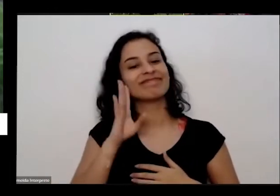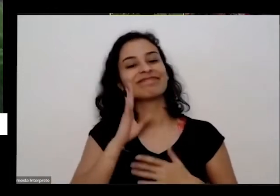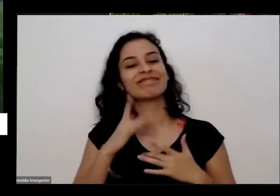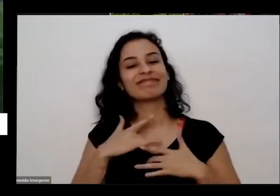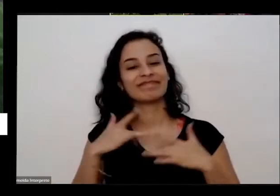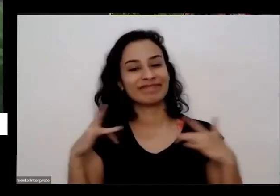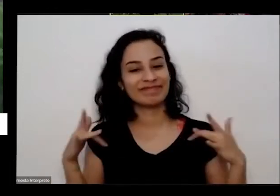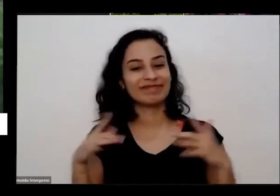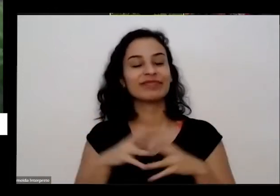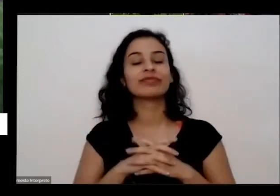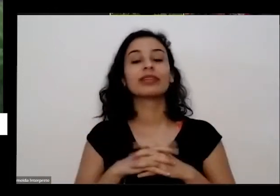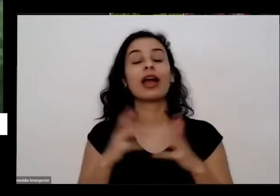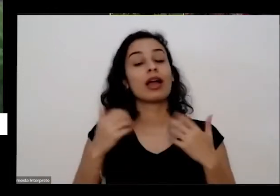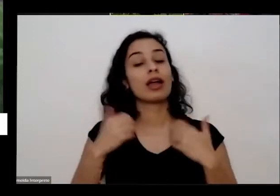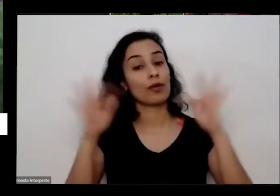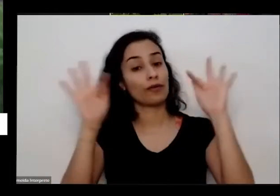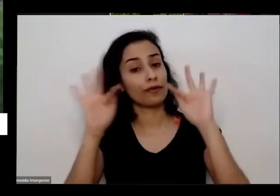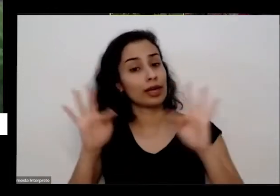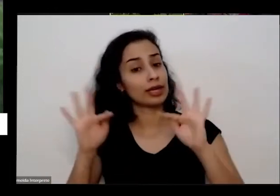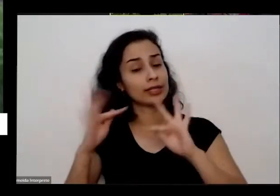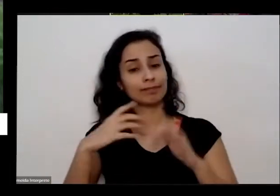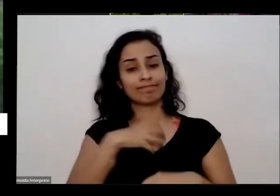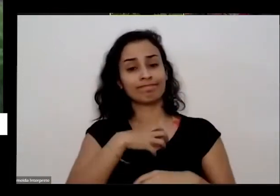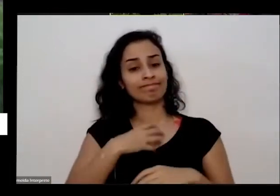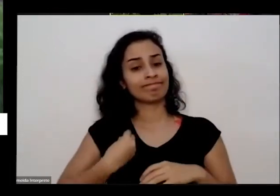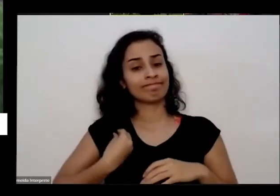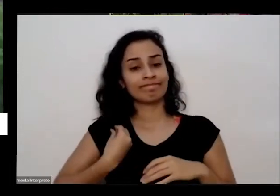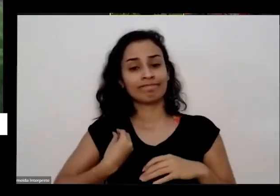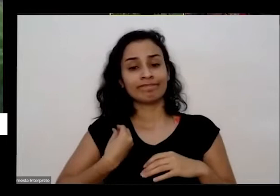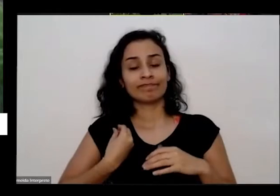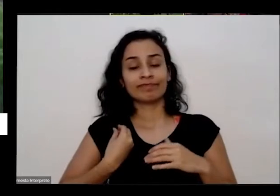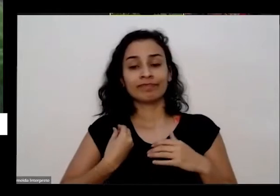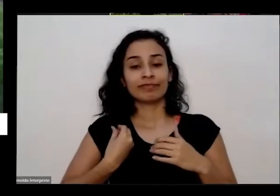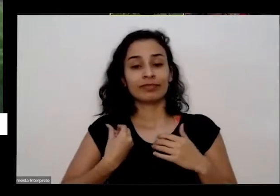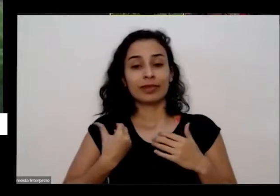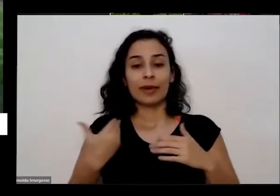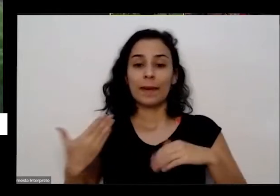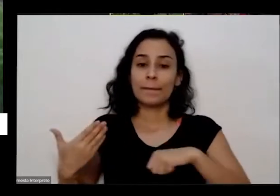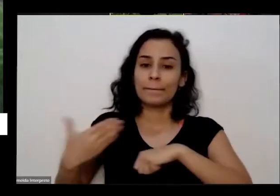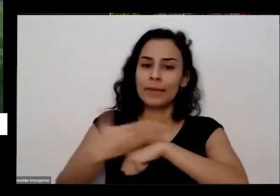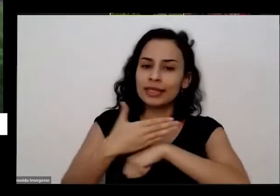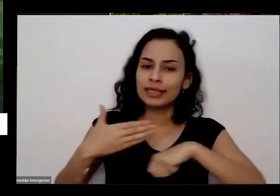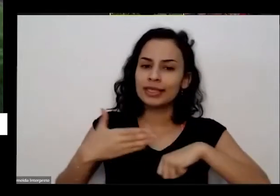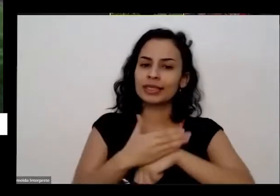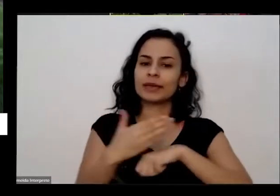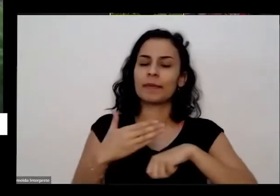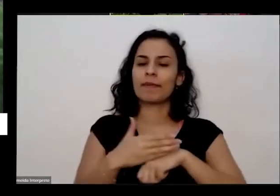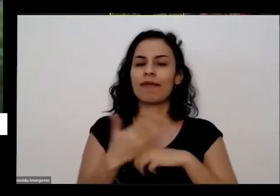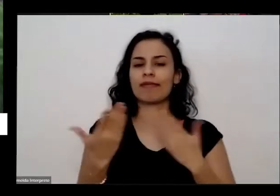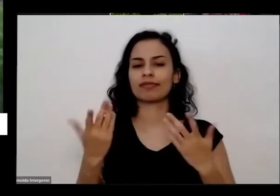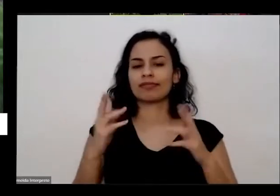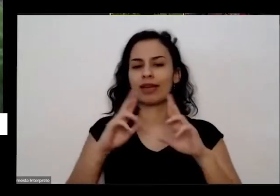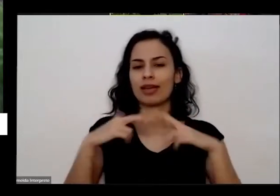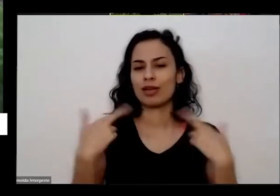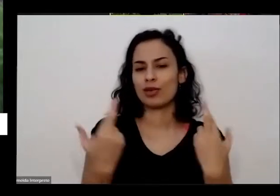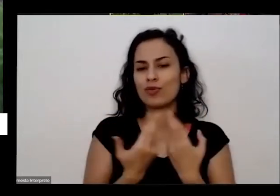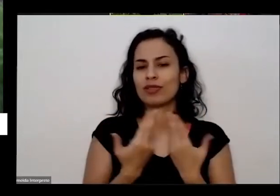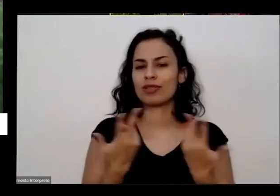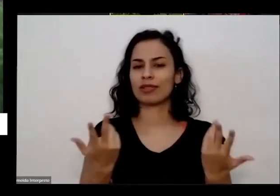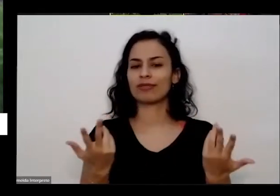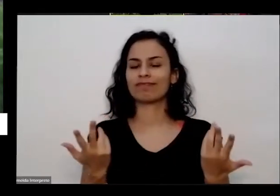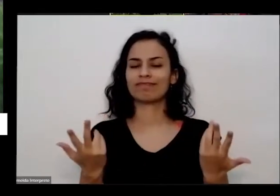alegria muita satisfação de participar desse dessa nossa reunião é uma honra muito grande um projeto